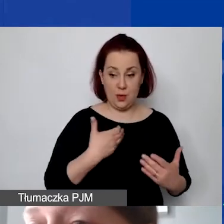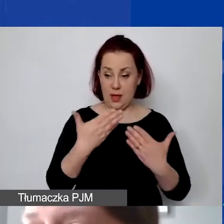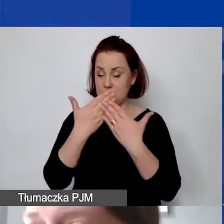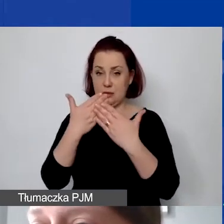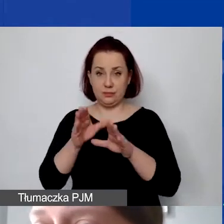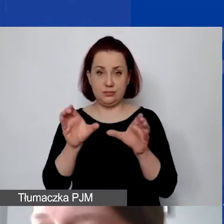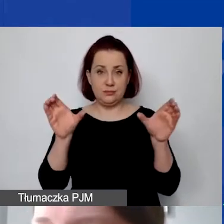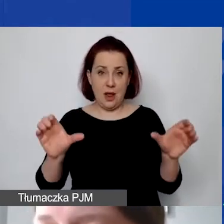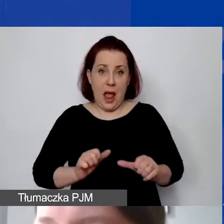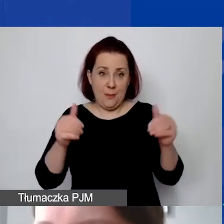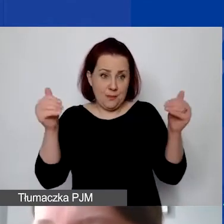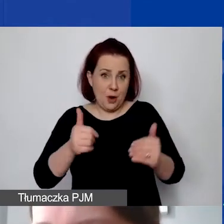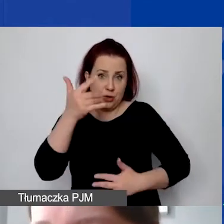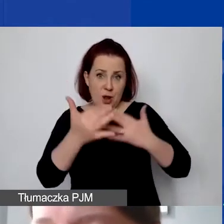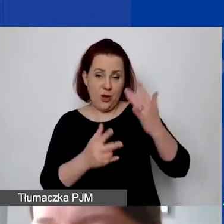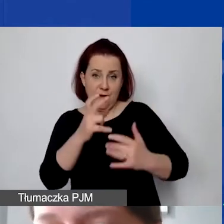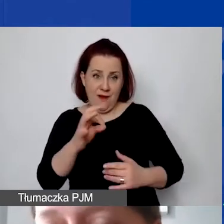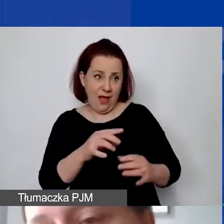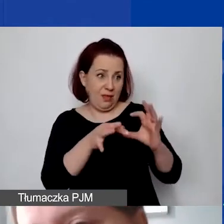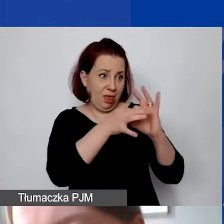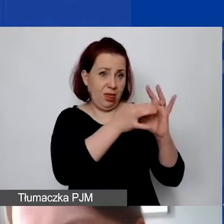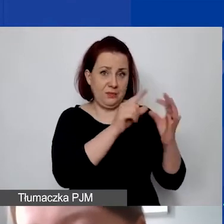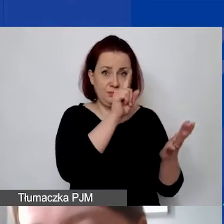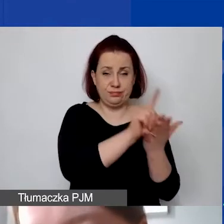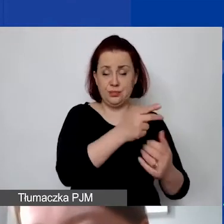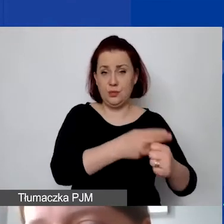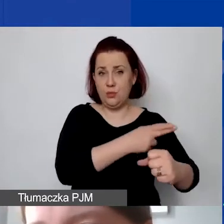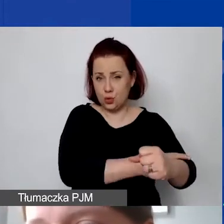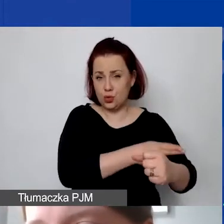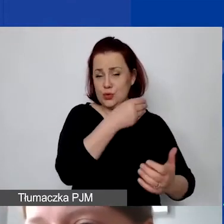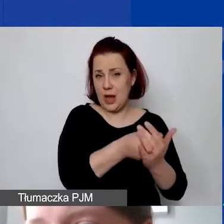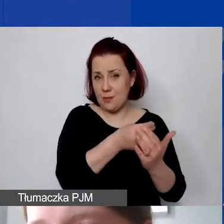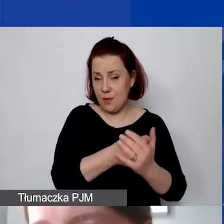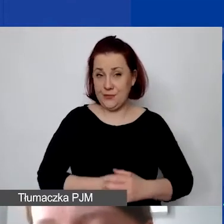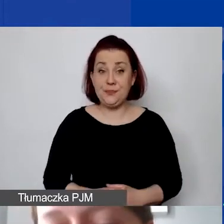żeby móc rozliczyć VAT z urzędem skarbowym. Generalnie w tych kosztach pośrednich chodzi o to samo.